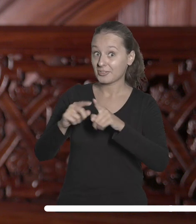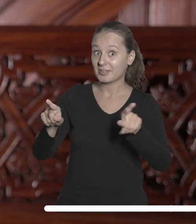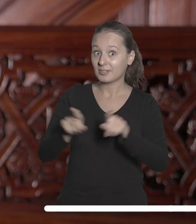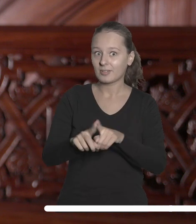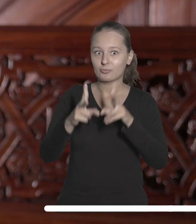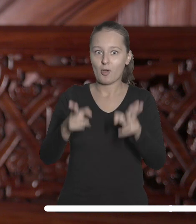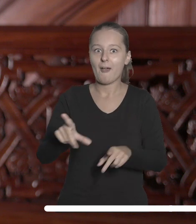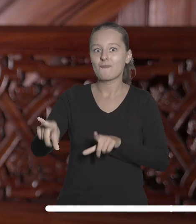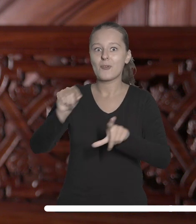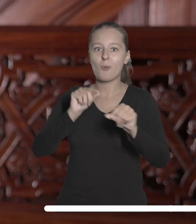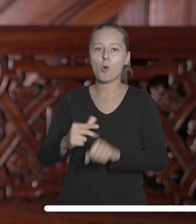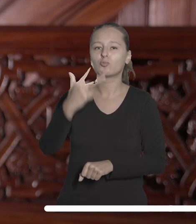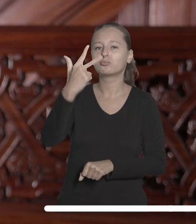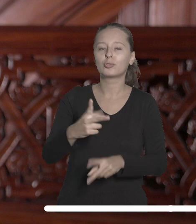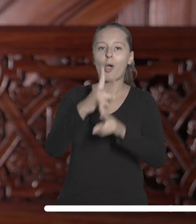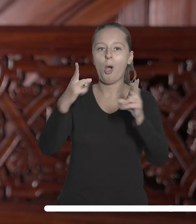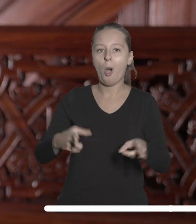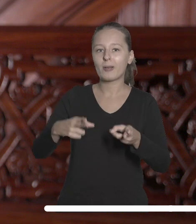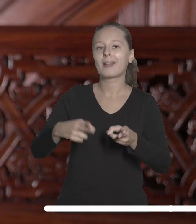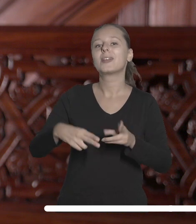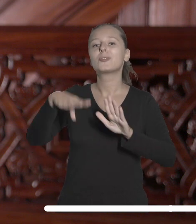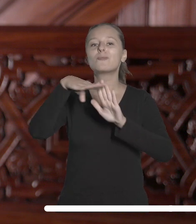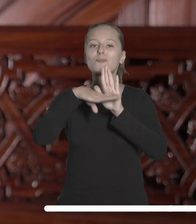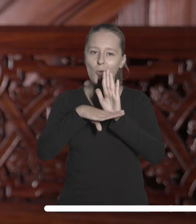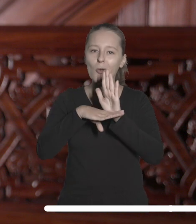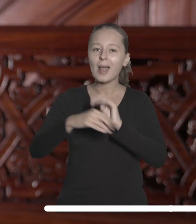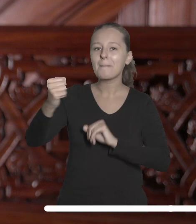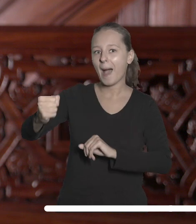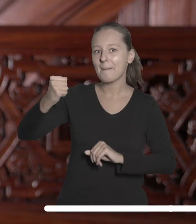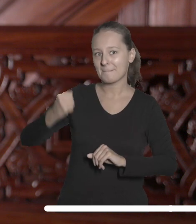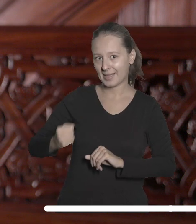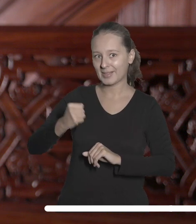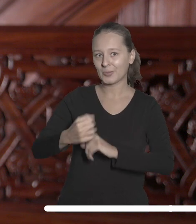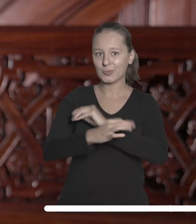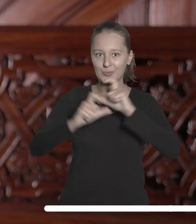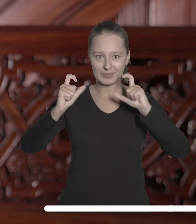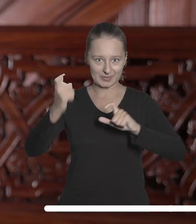trzeciej edycji nagradzanego programu ambasadorskiego Uniwersytetu Łódzkiego.